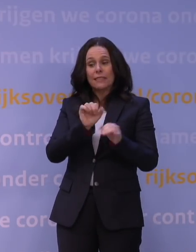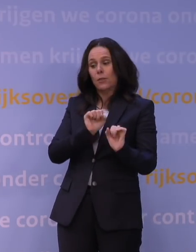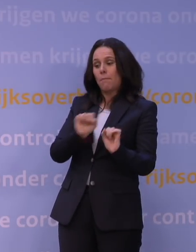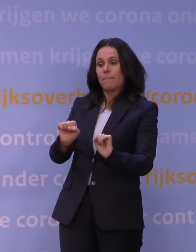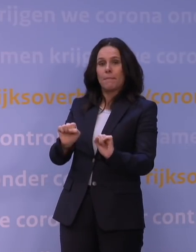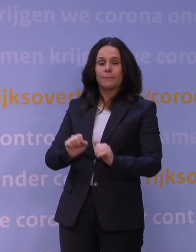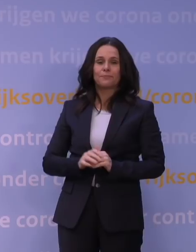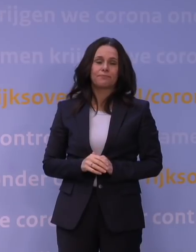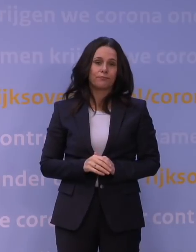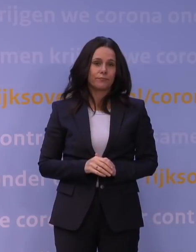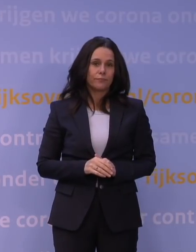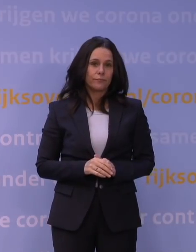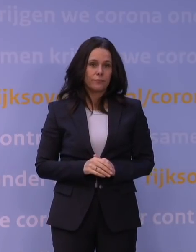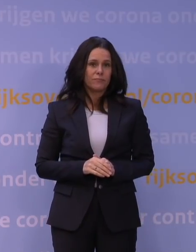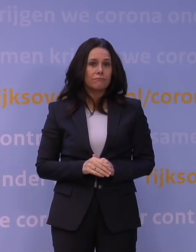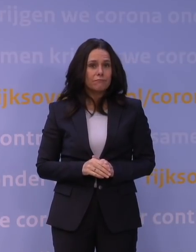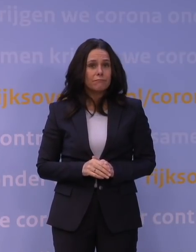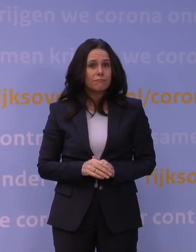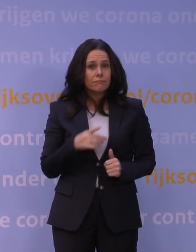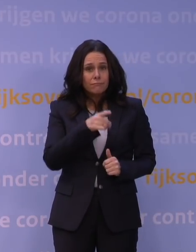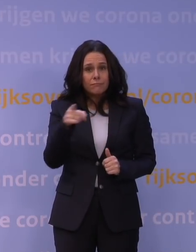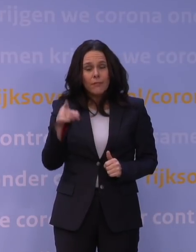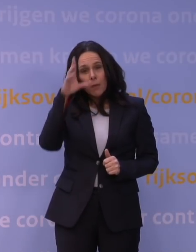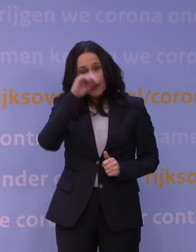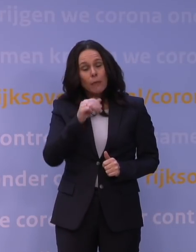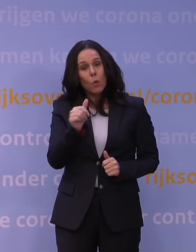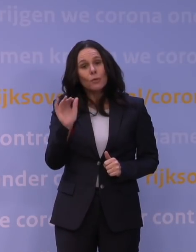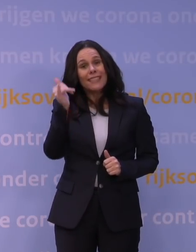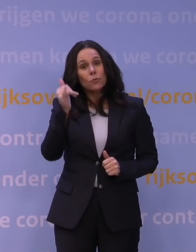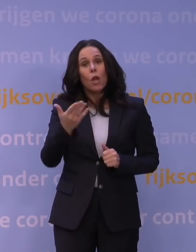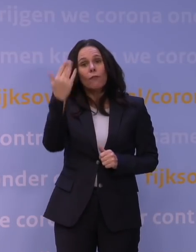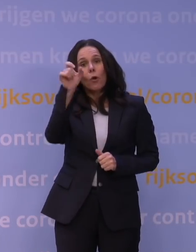En dan is het op zich, begrijpt u, heel goed nieuws dat vorige week al besloten is,